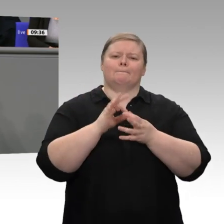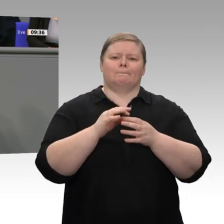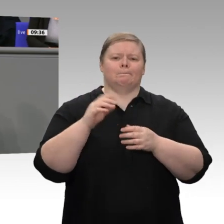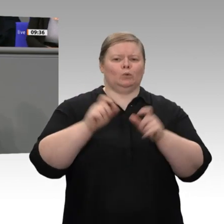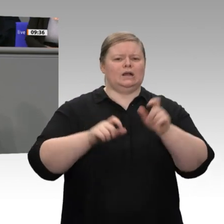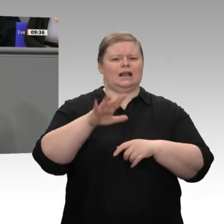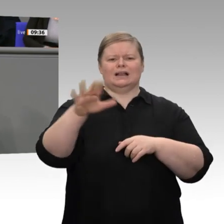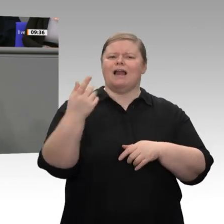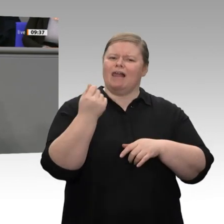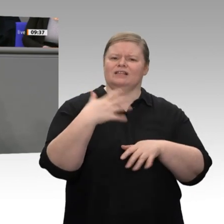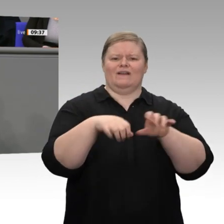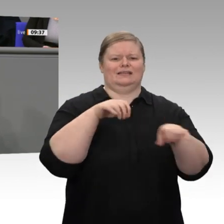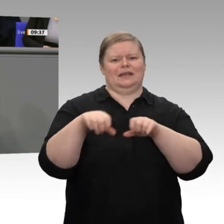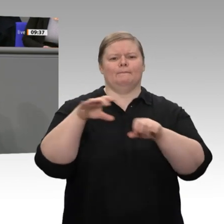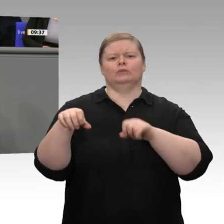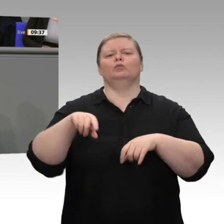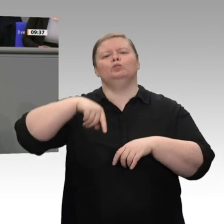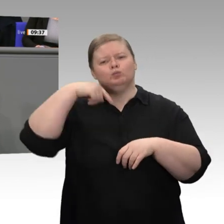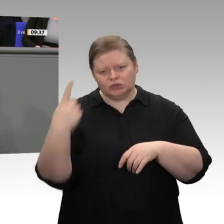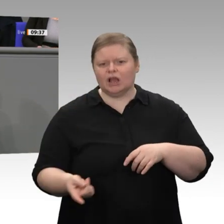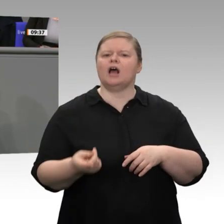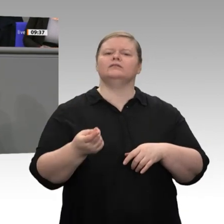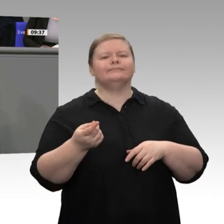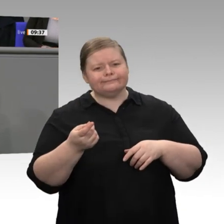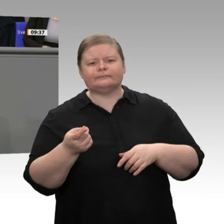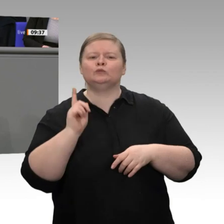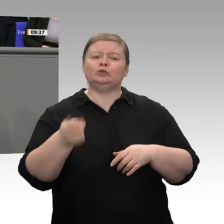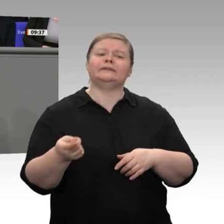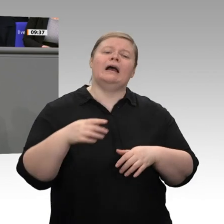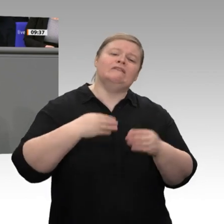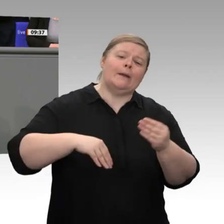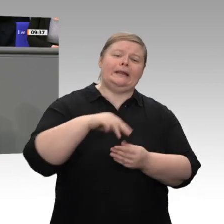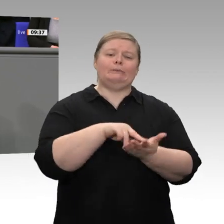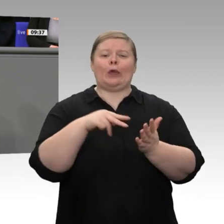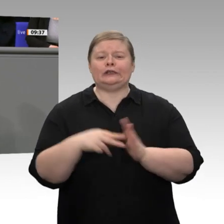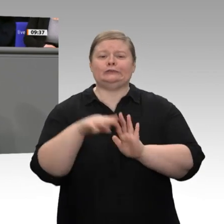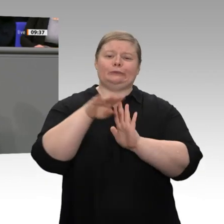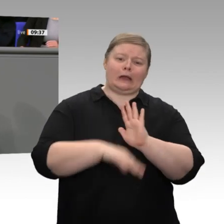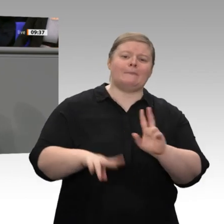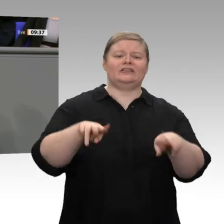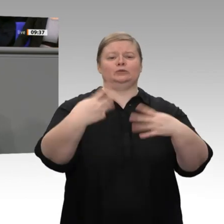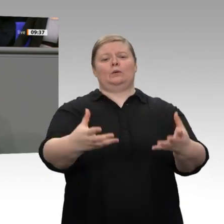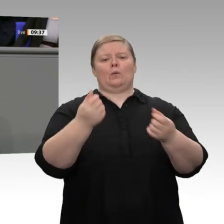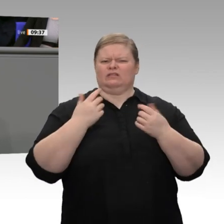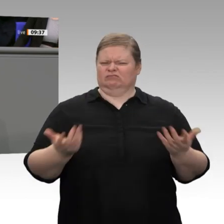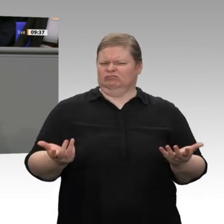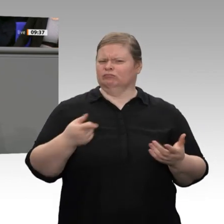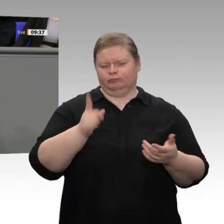Deswegen ist es nicht gefährlich, über Steuersenkungen zu reden, sondern es ist gefährlich, über Steuersenkungen nicht zu reden. Lassen Sie mich zum